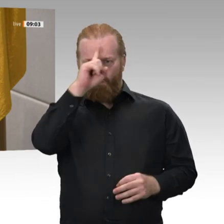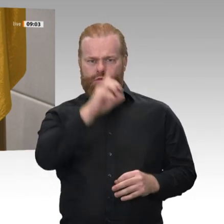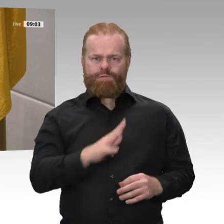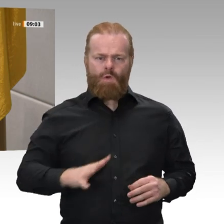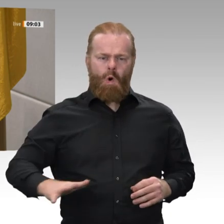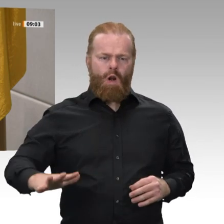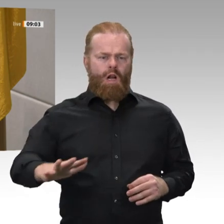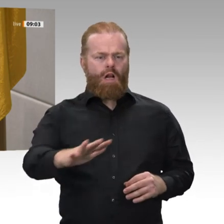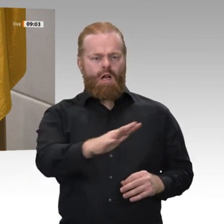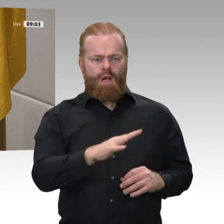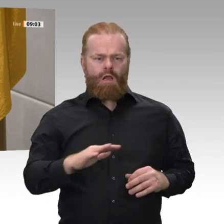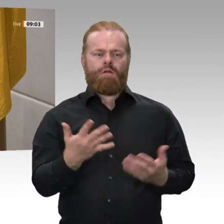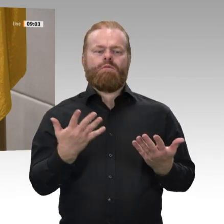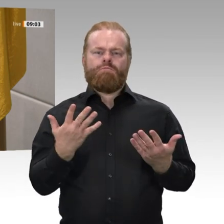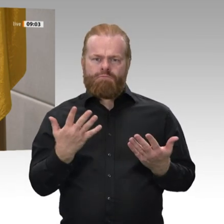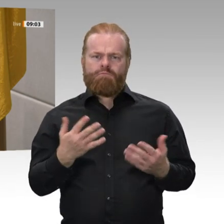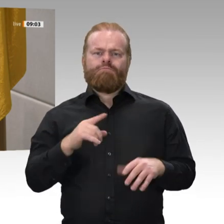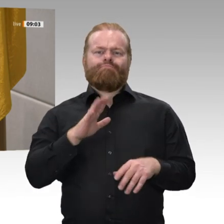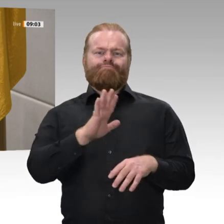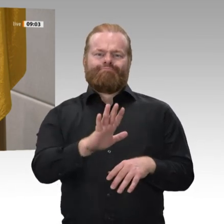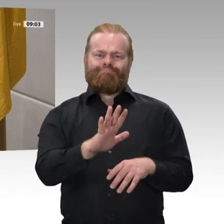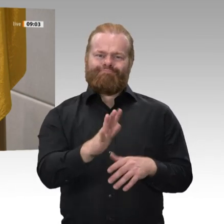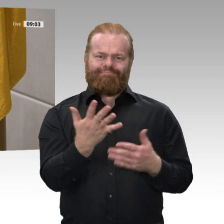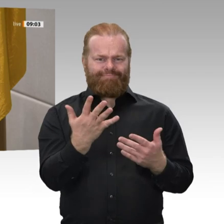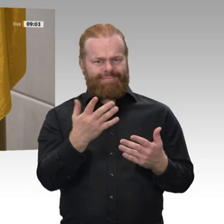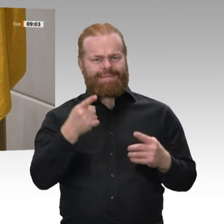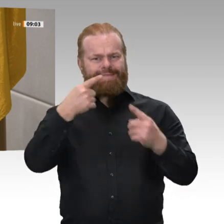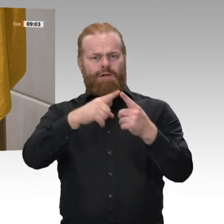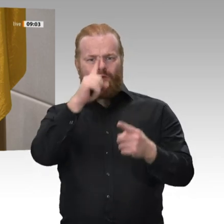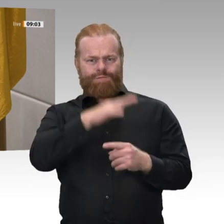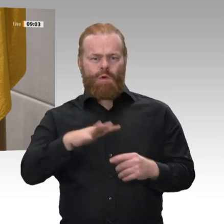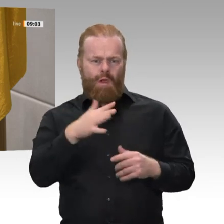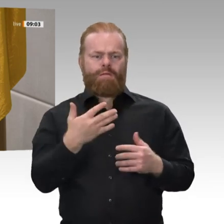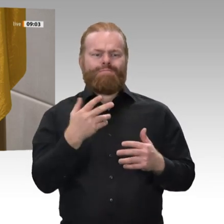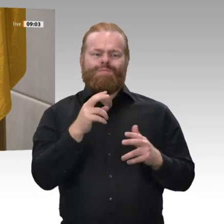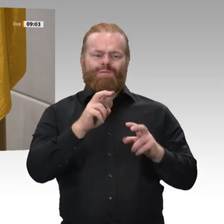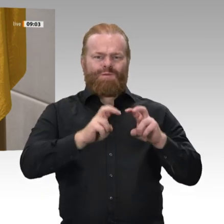und die Gesetze des Bundes wahren und verteidigen, meine Pflichten gewissenhaft erfüllen und